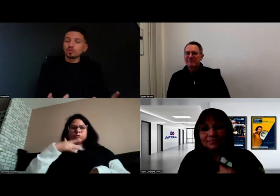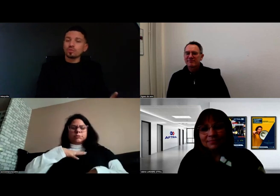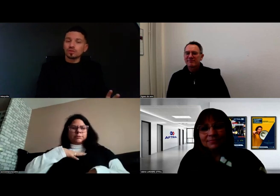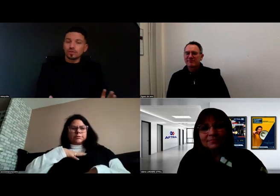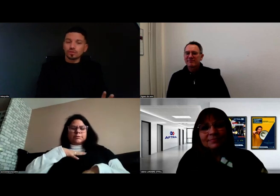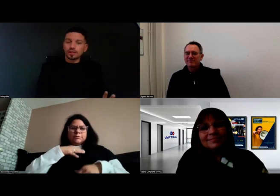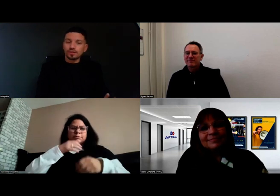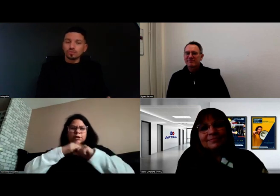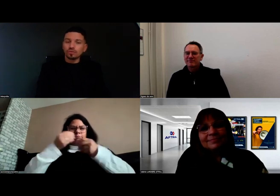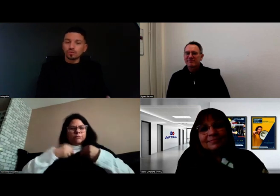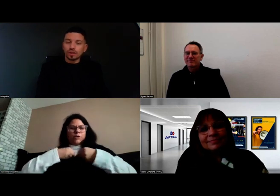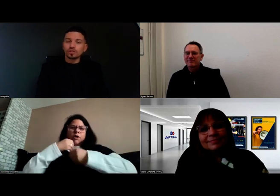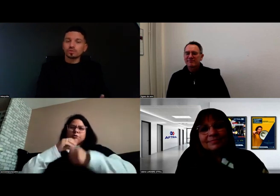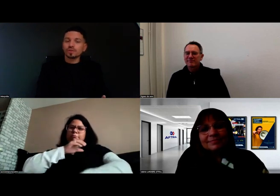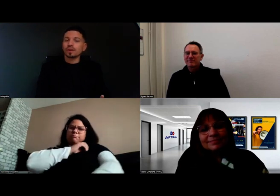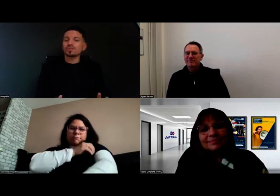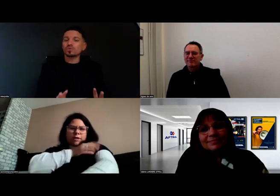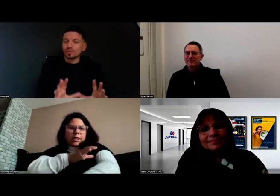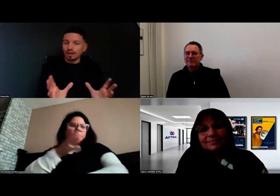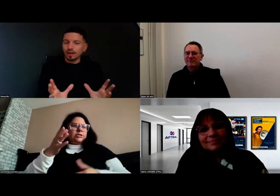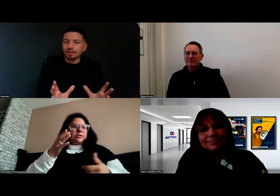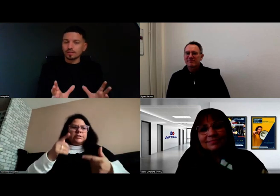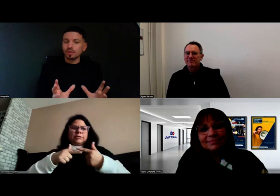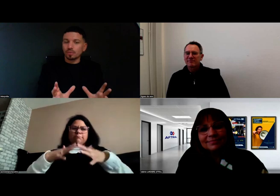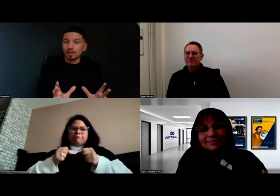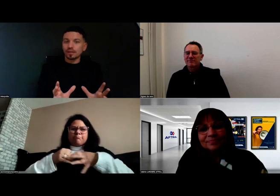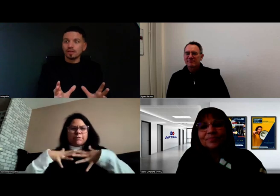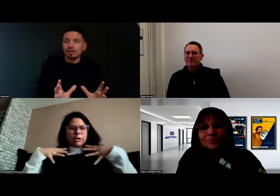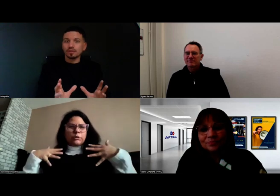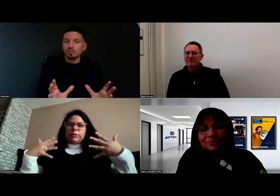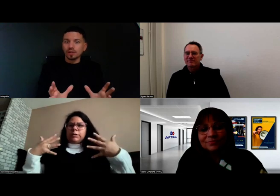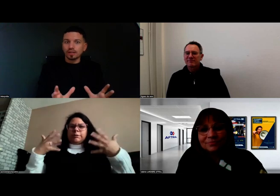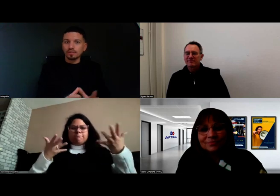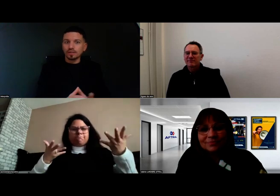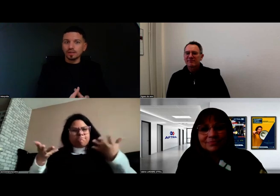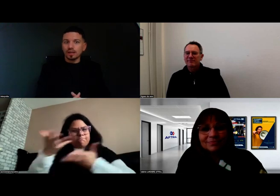Je vais être très honnête avec vous, je ne pensais pas que tout ça allait être mis en place dès mon arrivée.